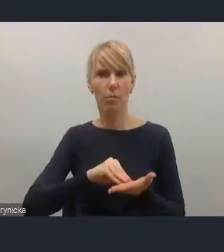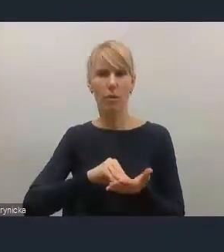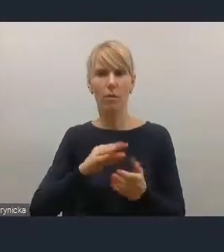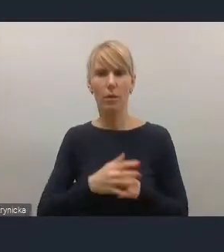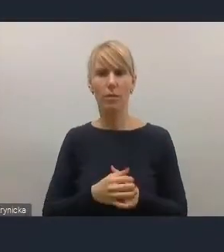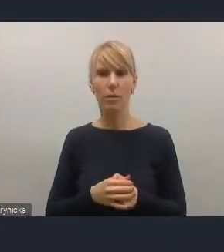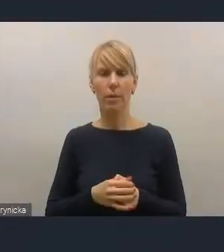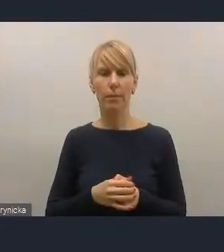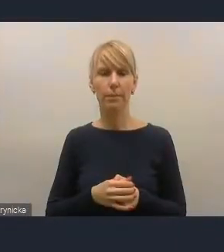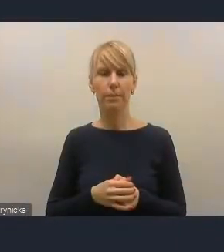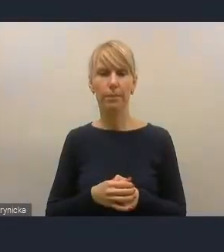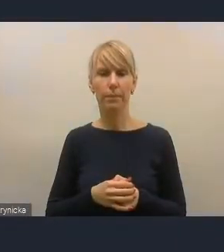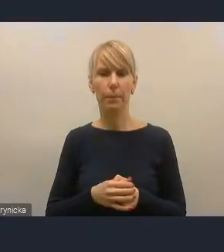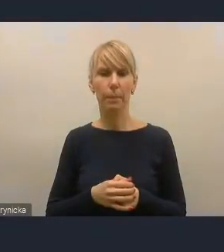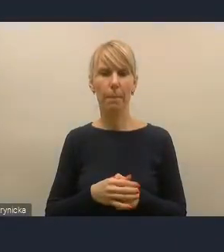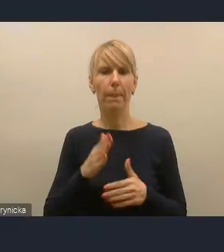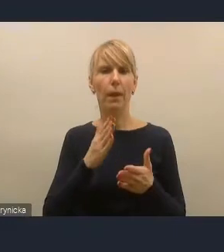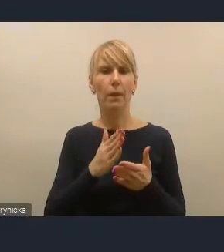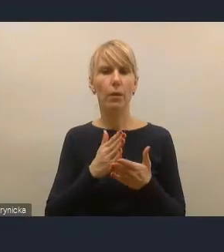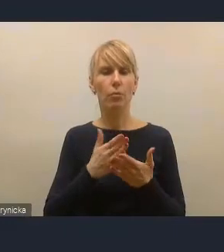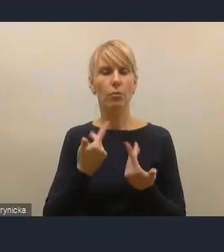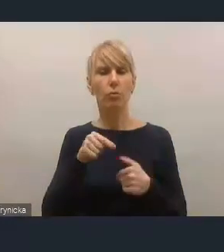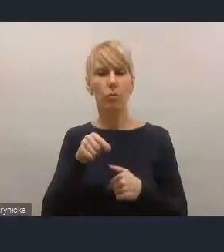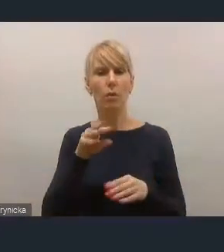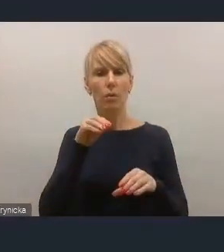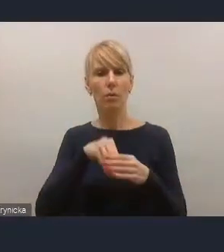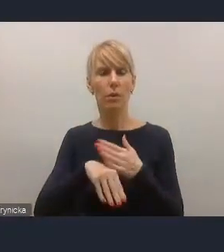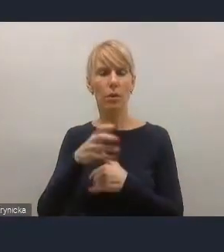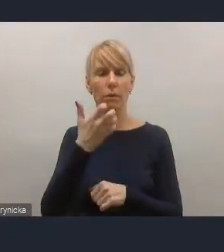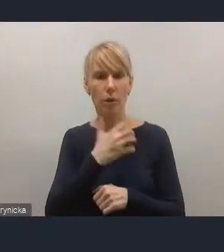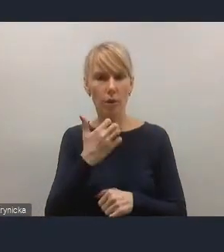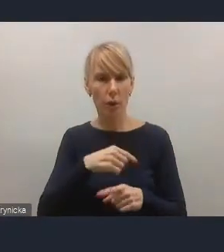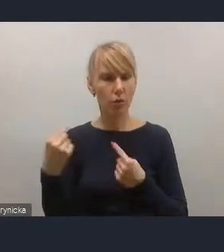już podczas też trwania i tych konsultacji, i wcześniejszych roboczych,